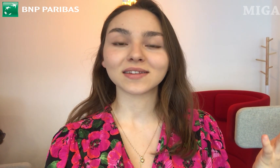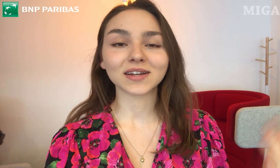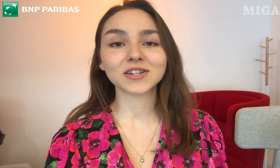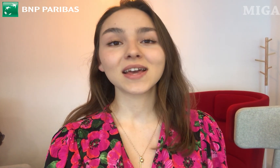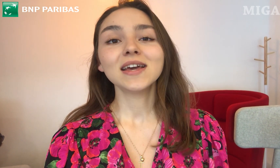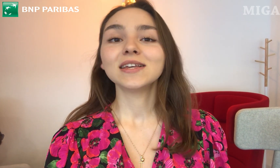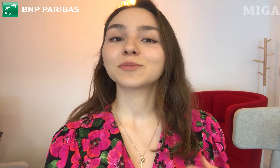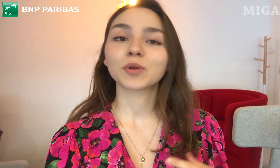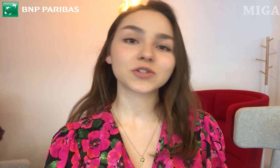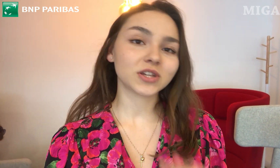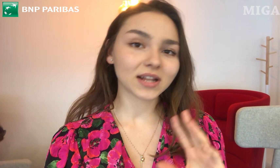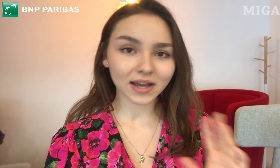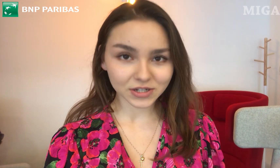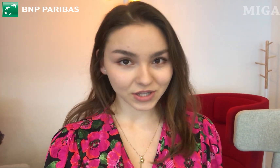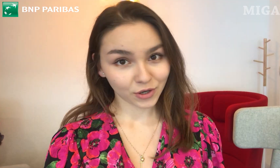Także jest prościej dla każdego.